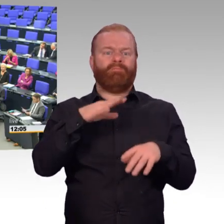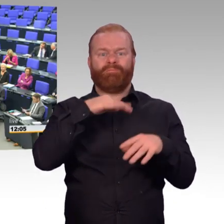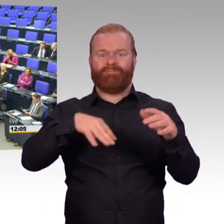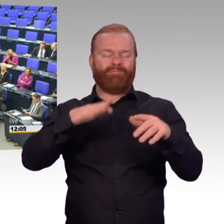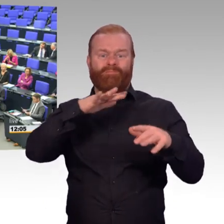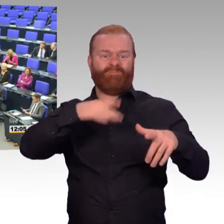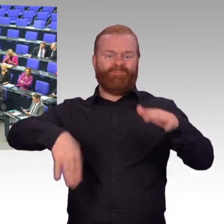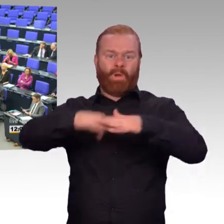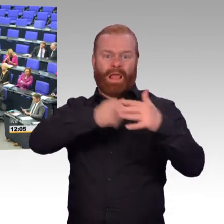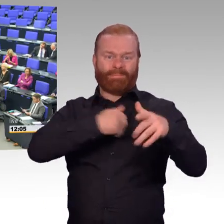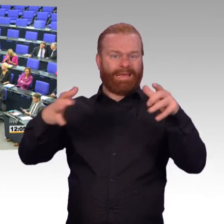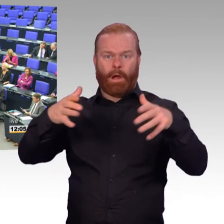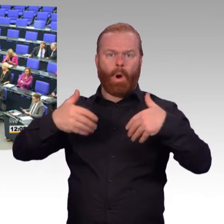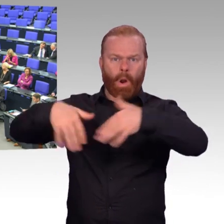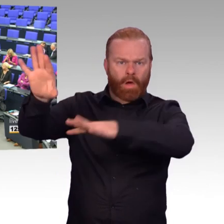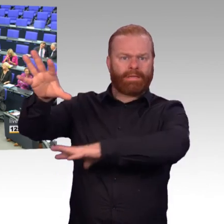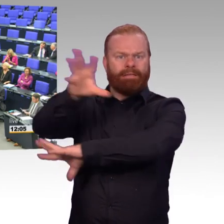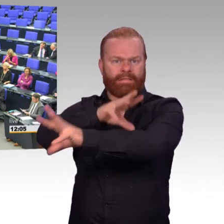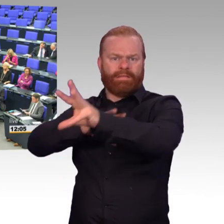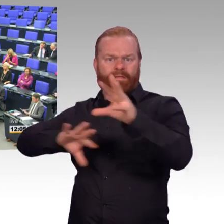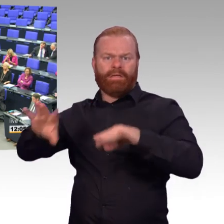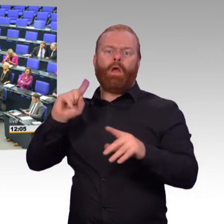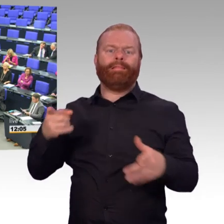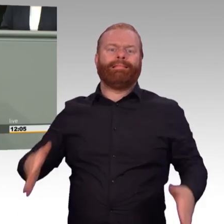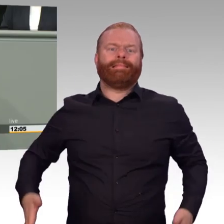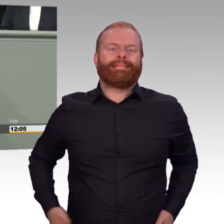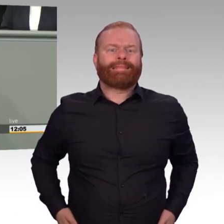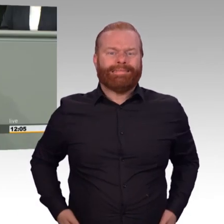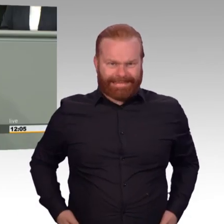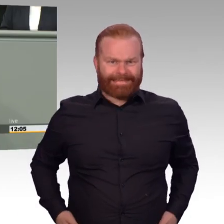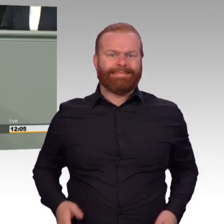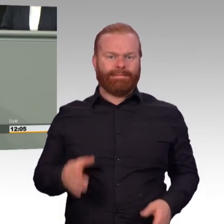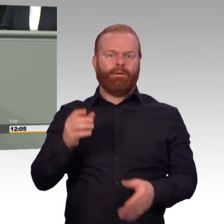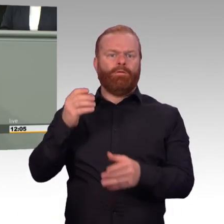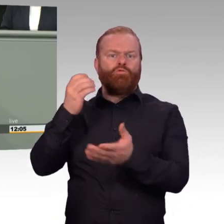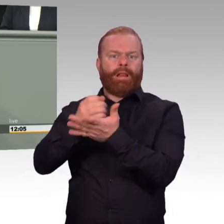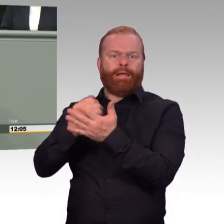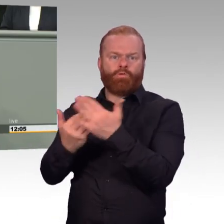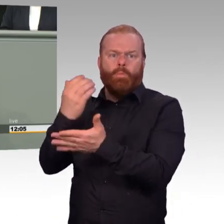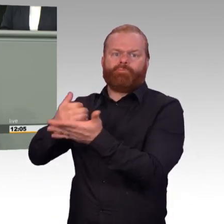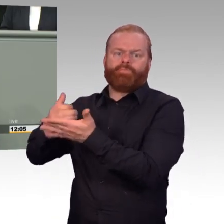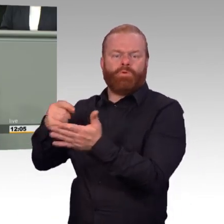All dieses ist absurd. Und ist eine Ausgeburt der Unfähigkeit Truppen zu führen und zu verstehen, wofür eine Bundeswehr steht